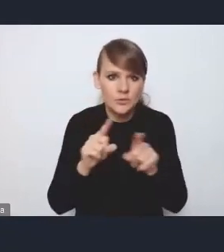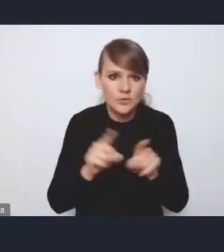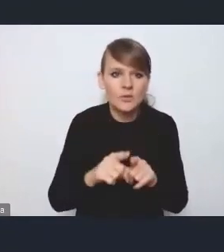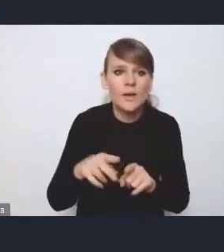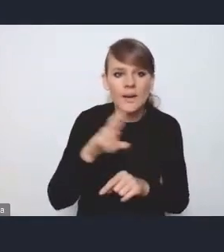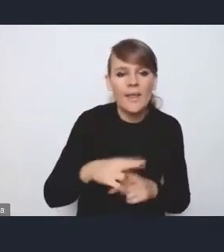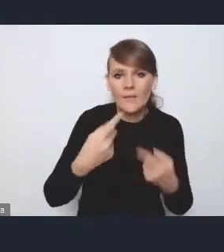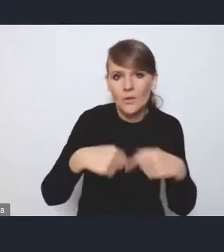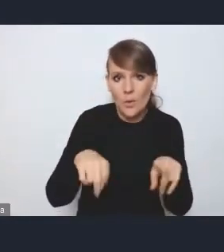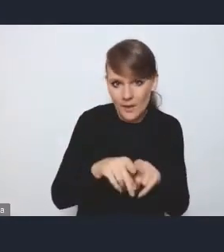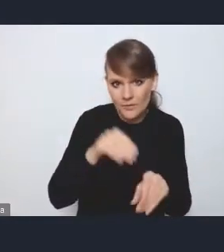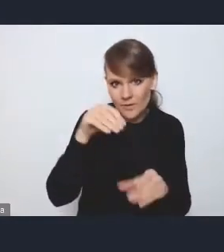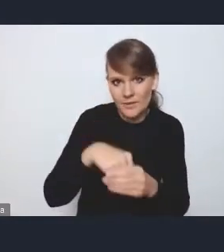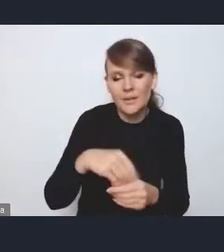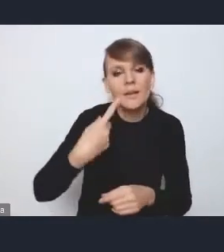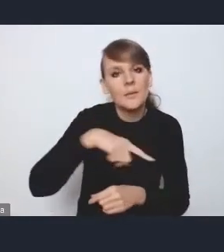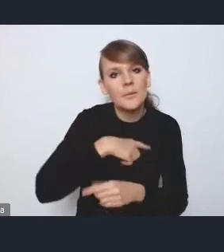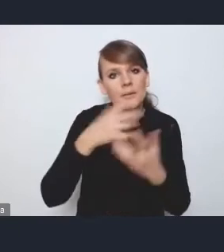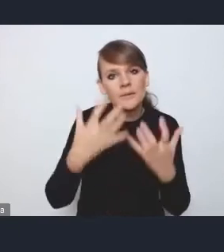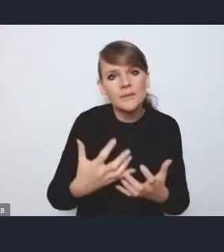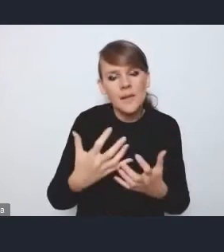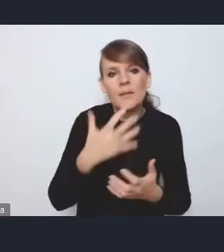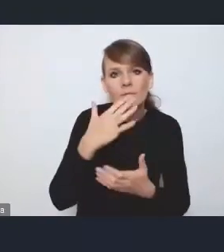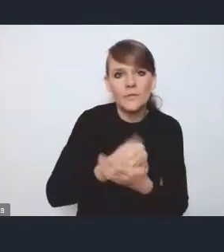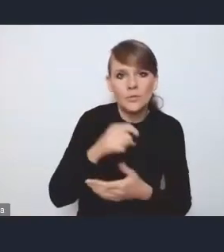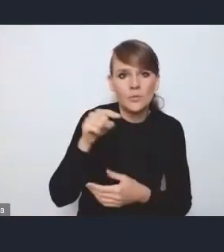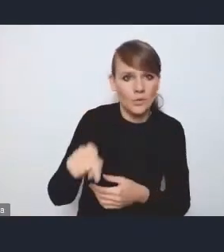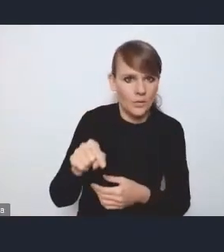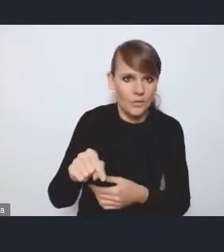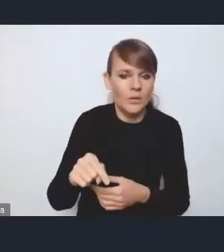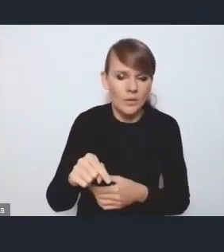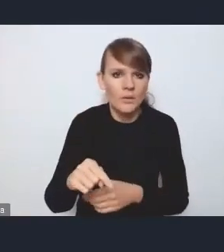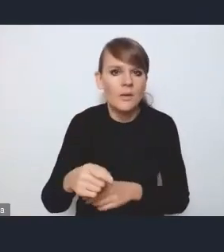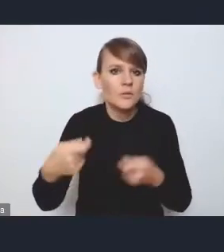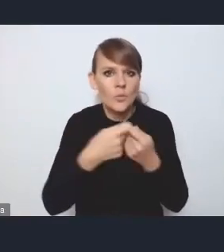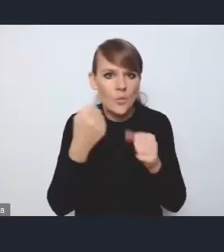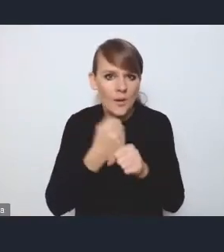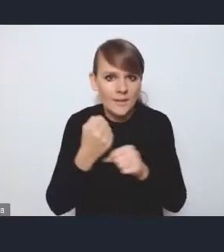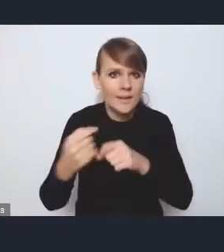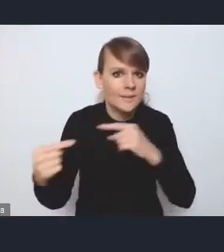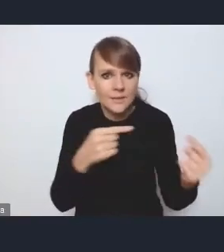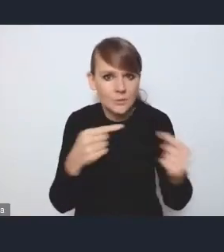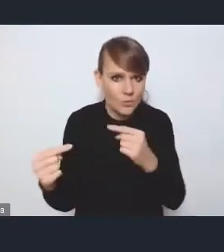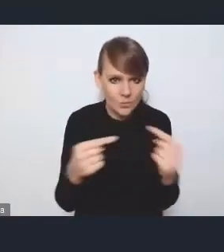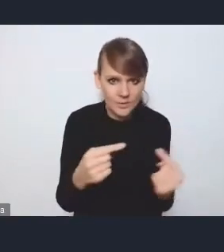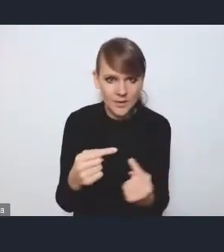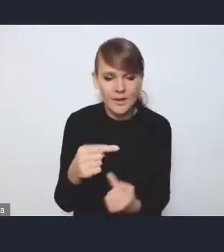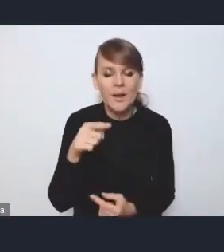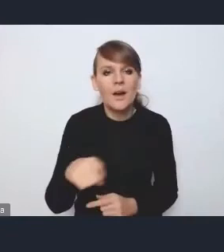którą będziemy chcieli potraktować jako takie ciało współpracy i dyskusji nad tymi rozwiązaniami proponowanymi w ramach ustawy.